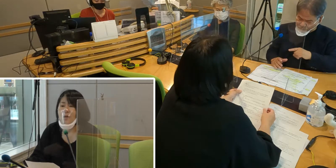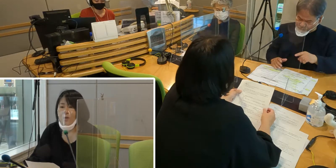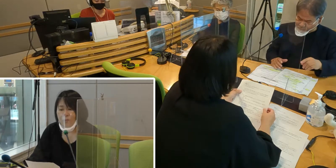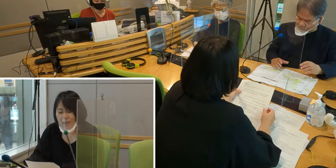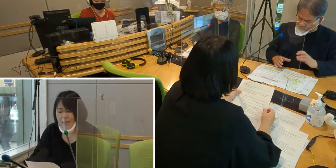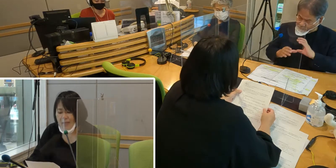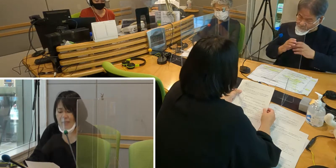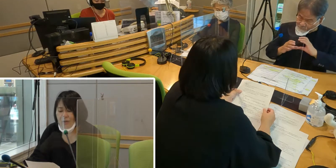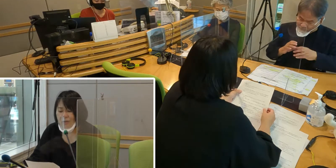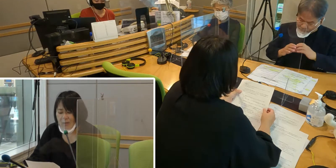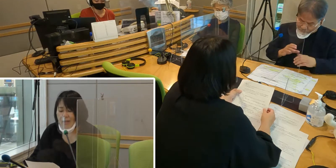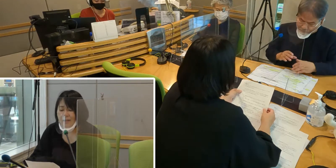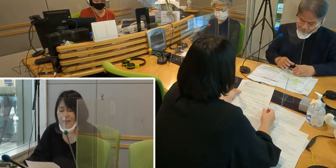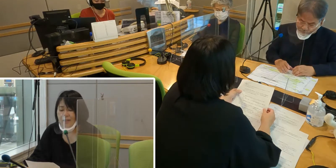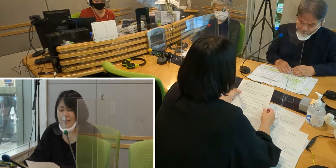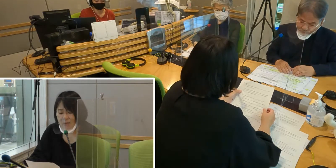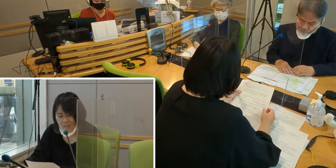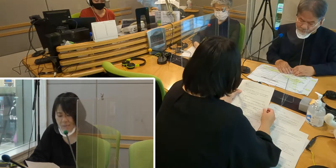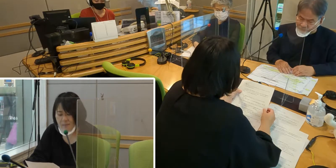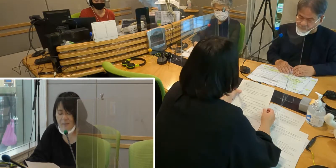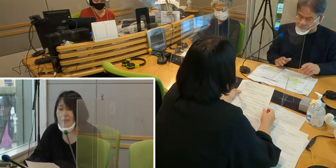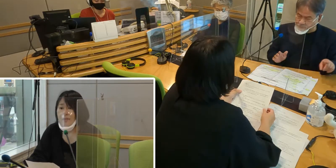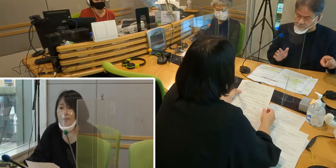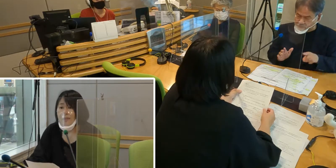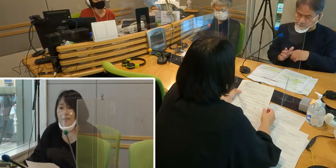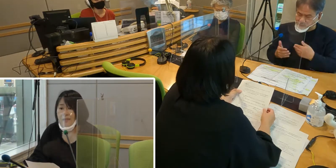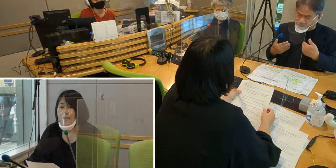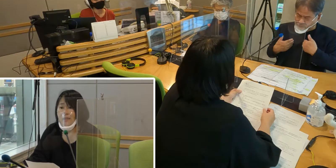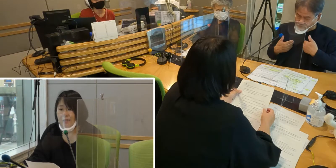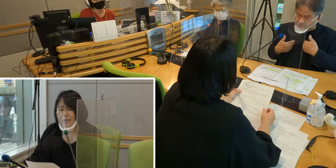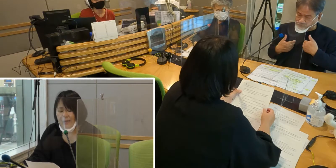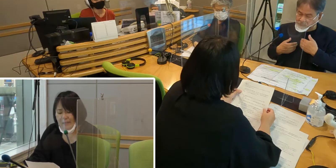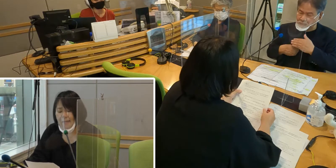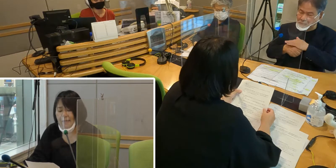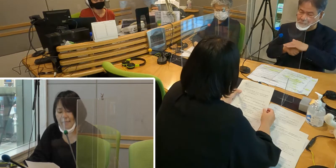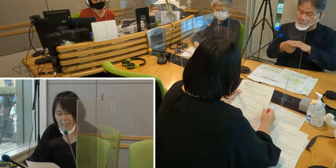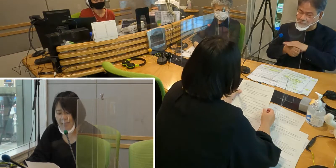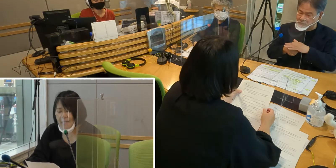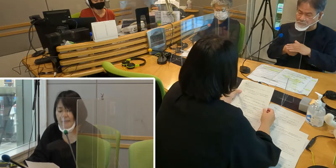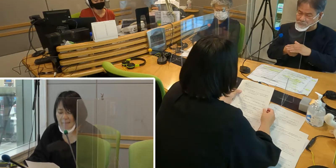コミュニケーションがなかなか取れず、 ずっと長い間